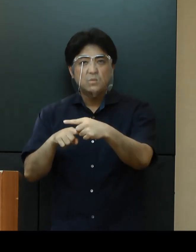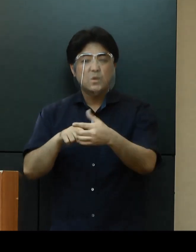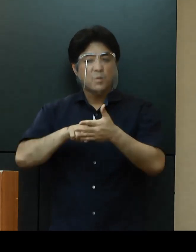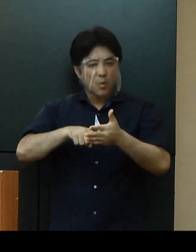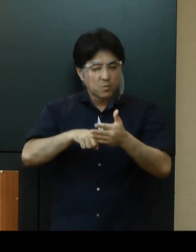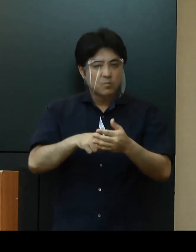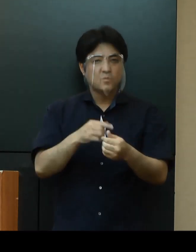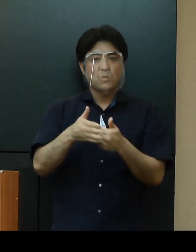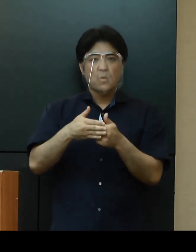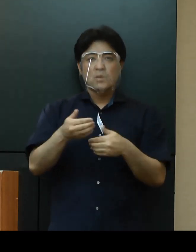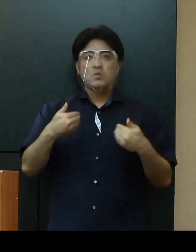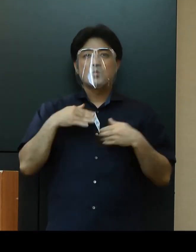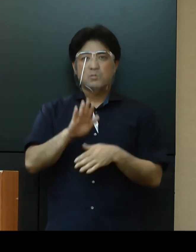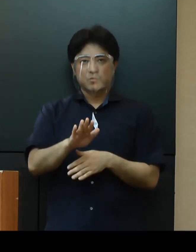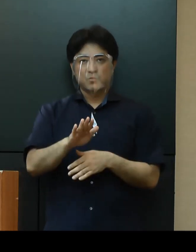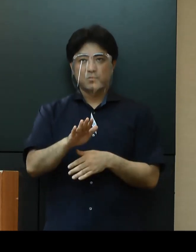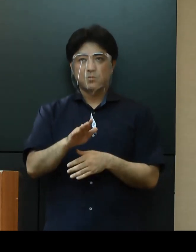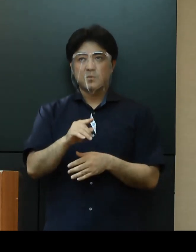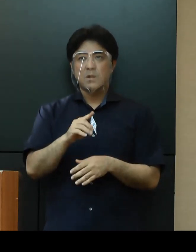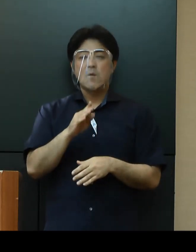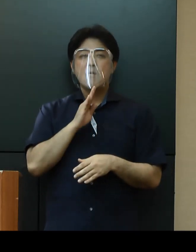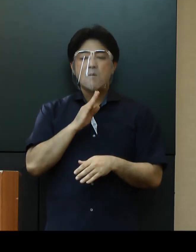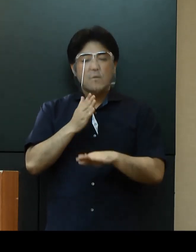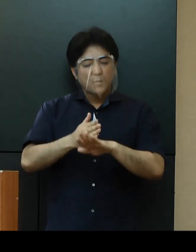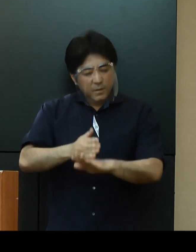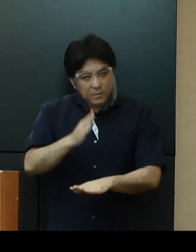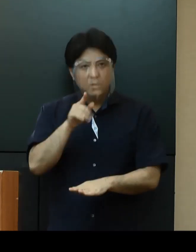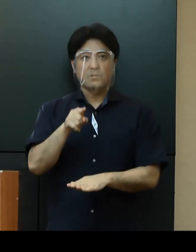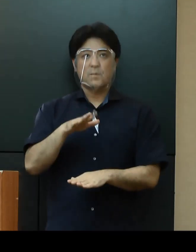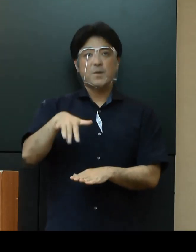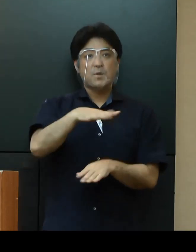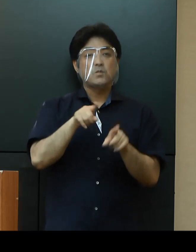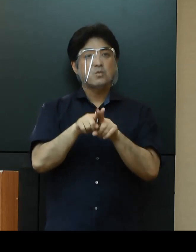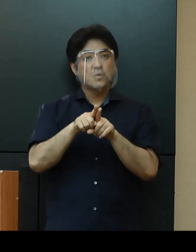ありがとうございます。ご協力に感謝いたします。どうぞみんなで一緒に頑張ってまいりましょう